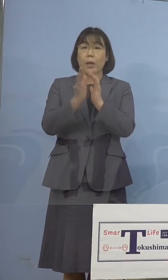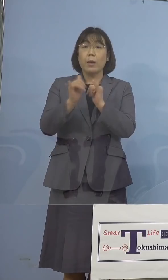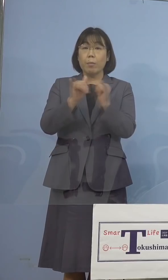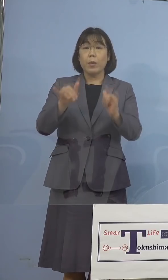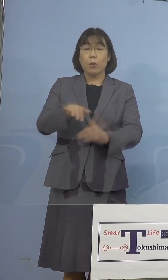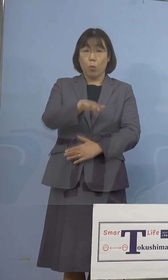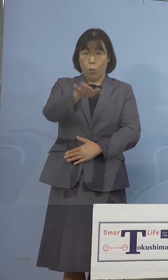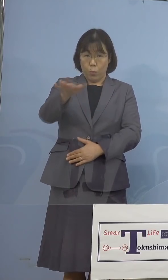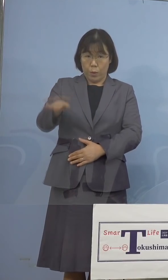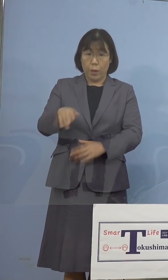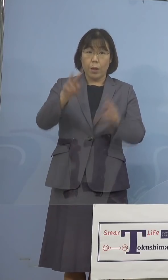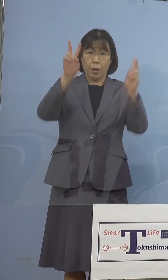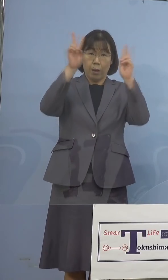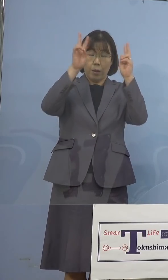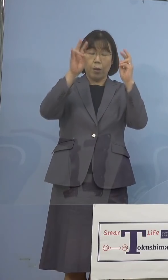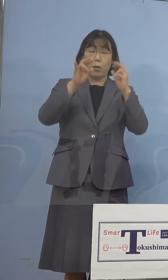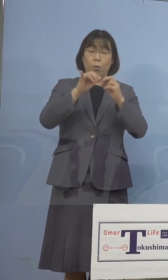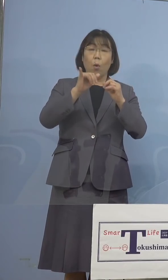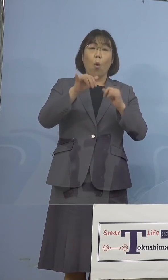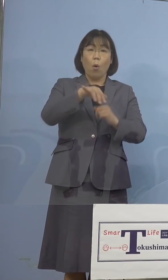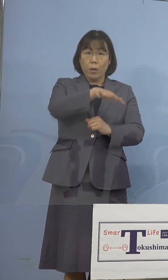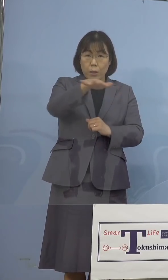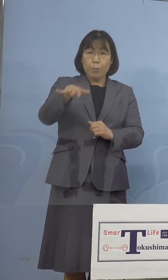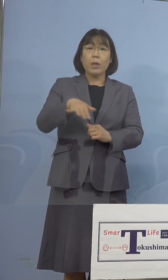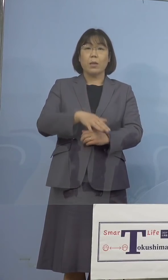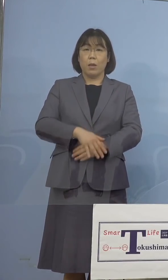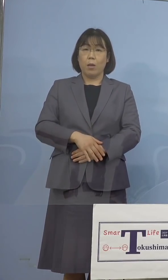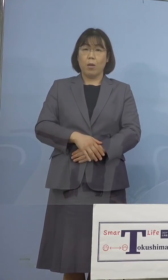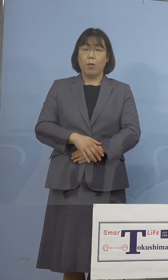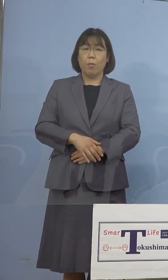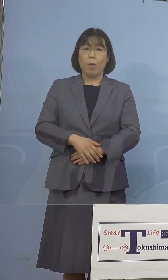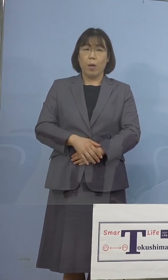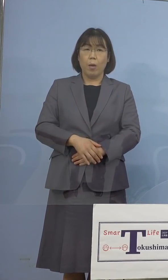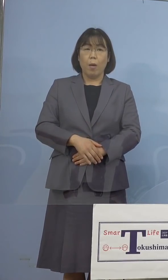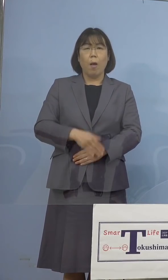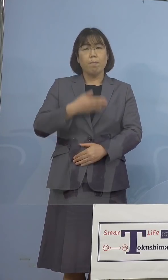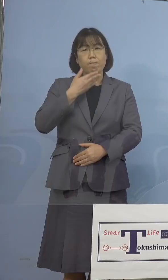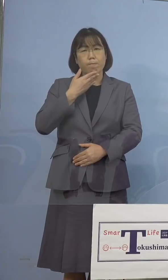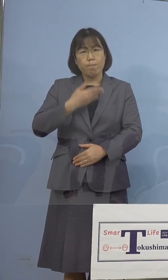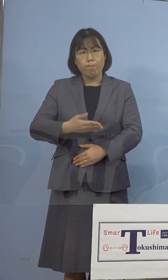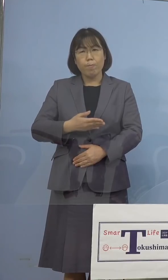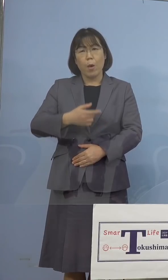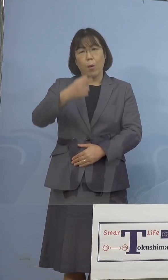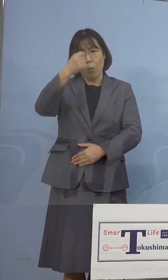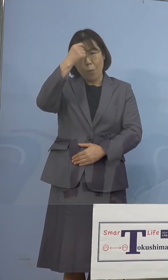あるいは事業者の皆様方には 大変ご不便、ご迷惑をおかけをしている